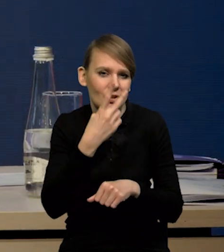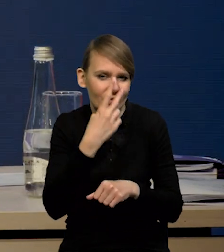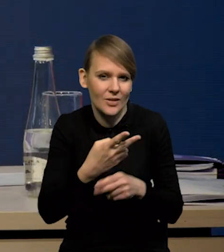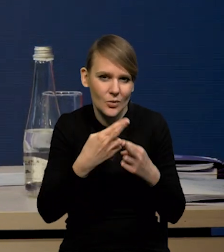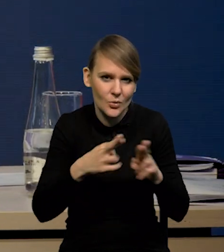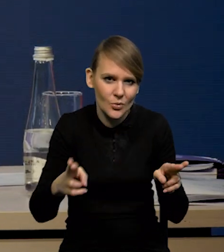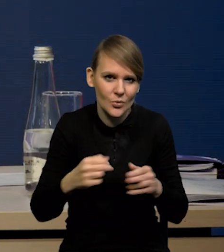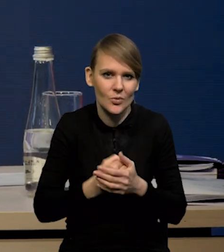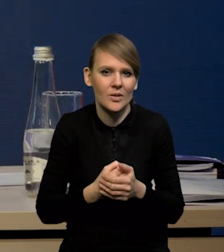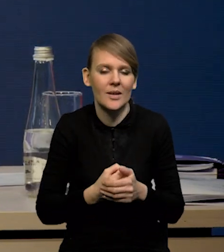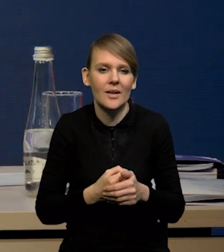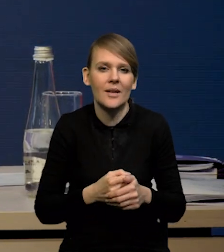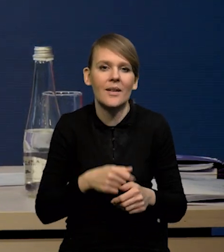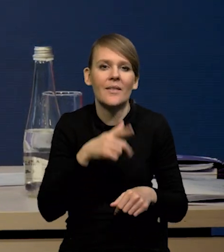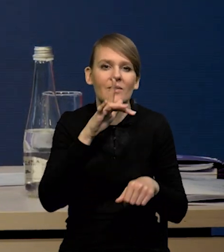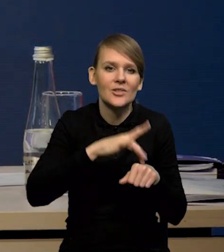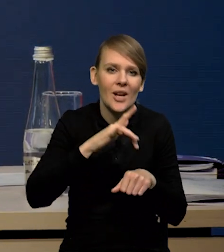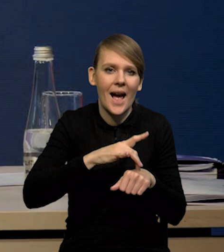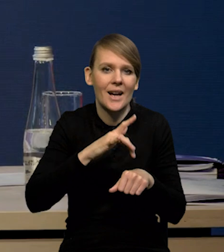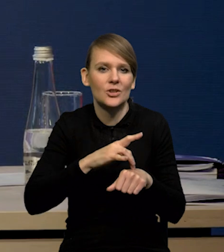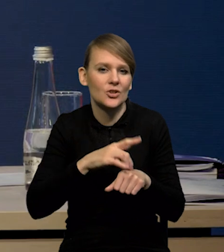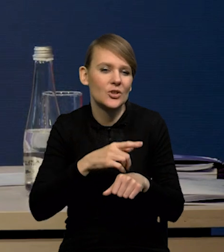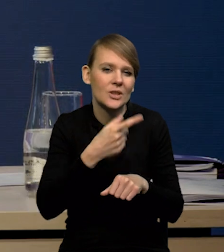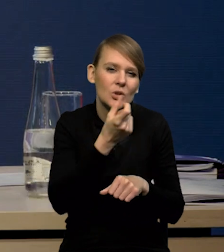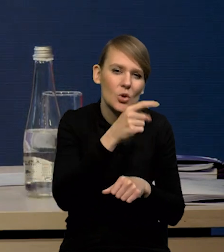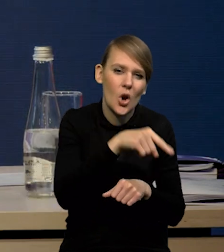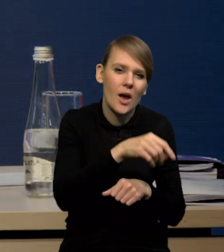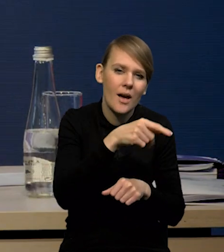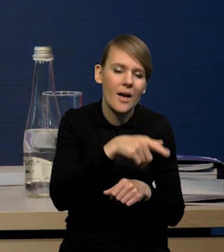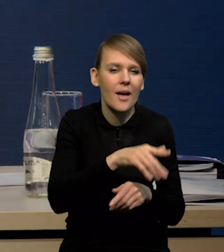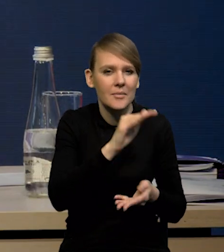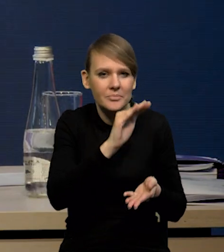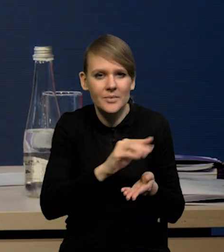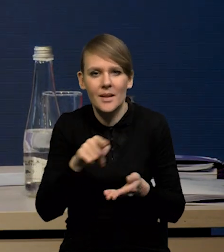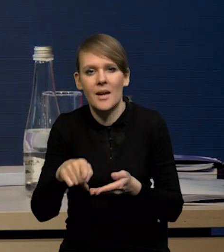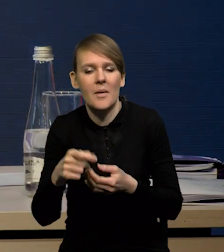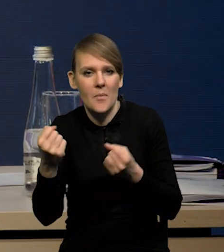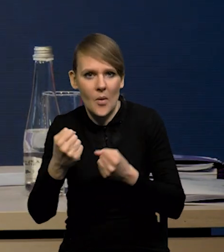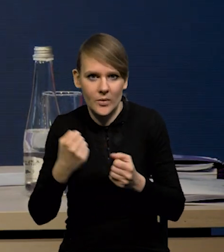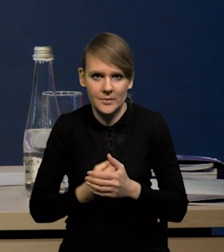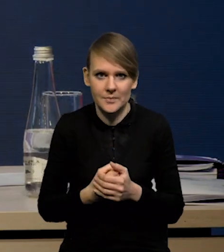że wskaźniki twarde się osłabiają, wskaźniki koniunktury się trochę poprawiają. O sprzedaży detalicznej Państwu już mówiłem,